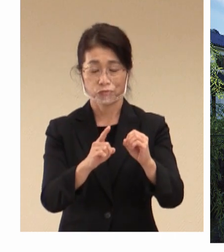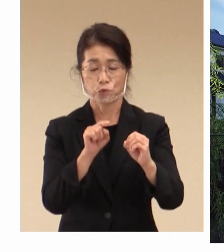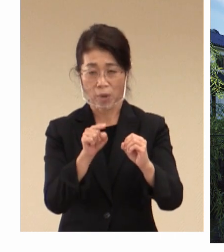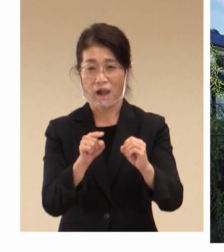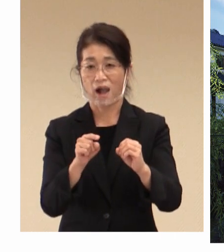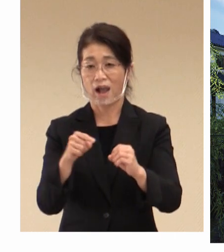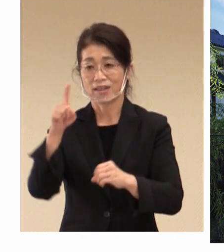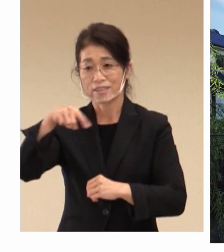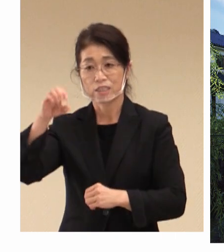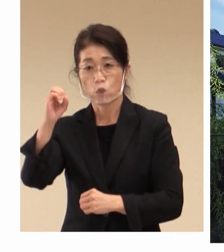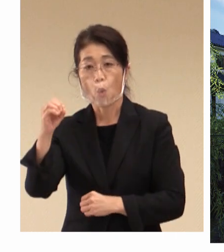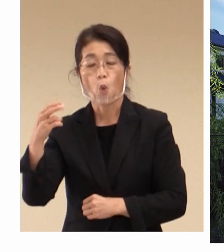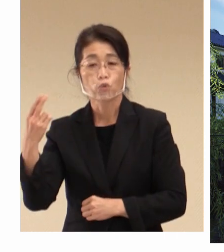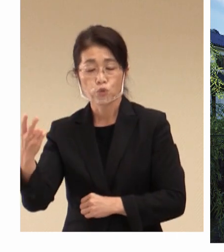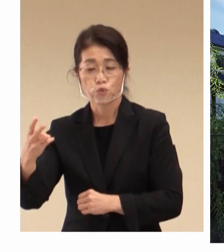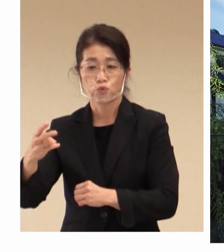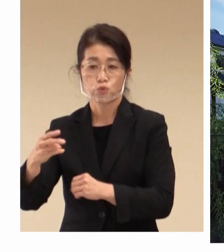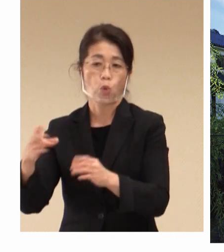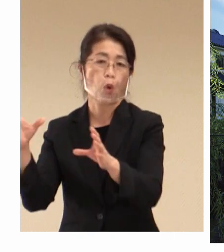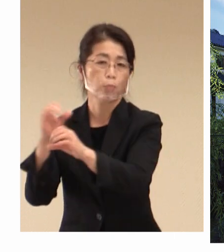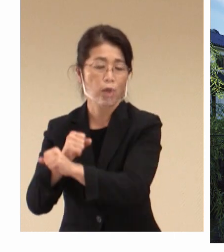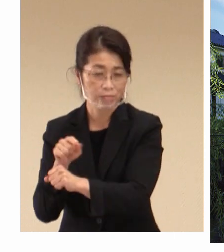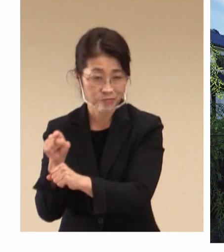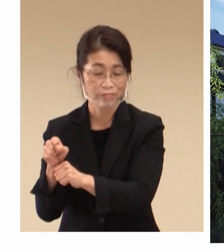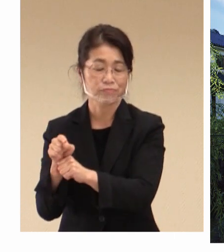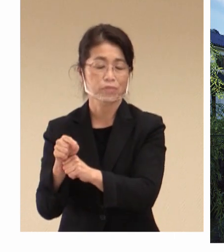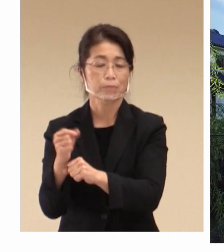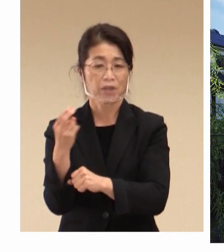そして現在の感染症の拡大、